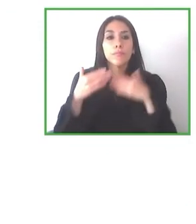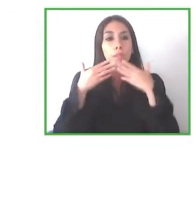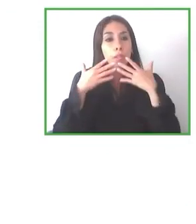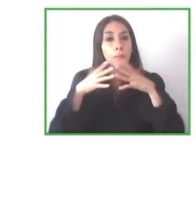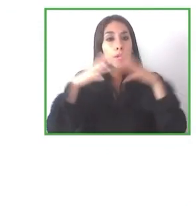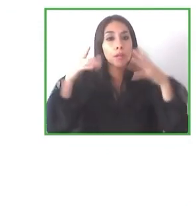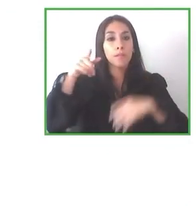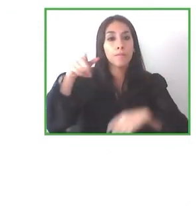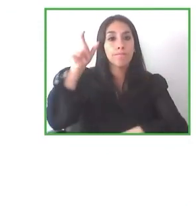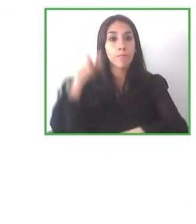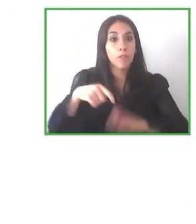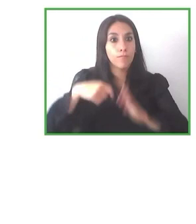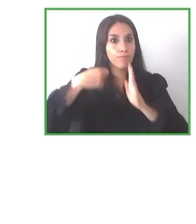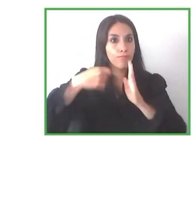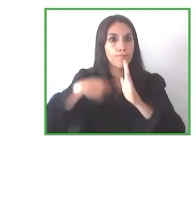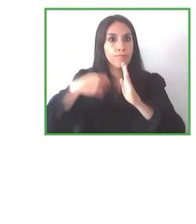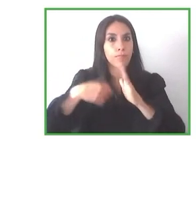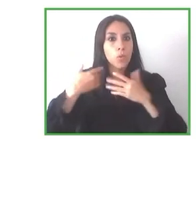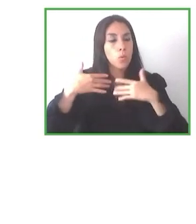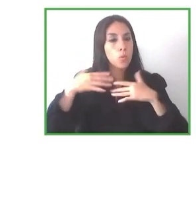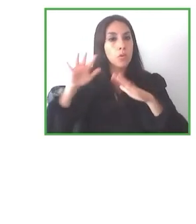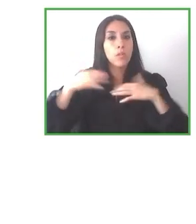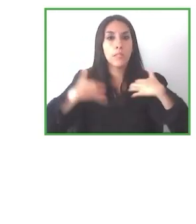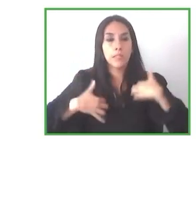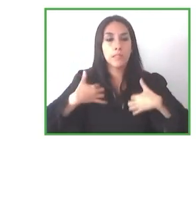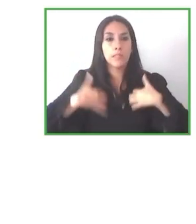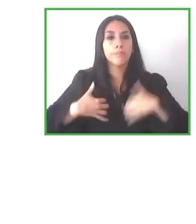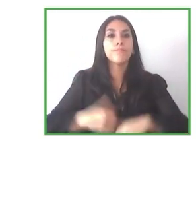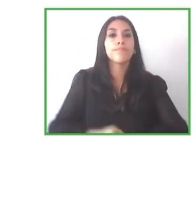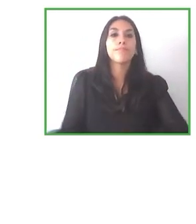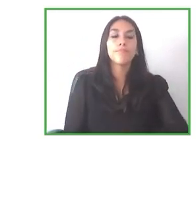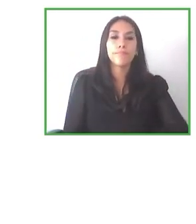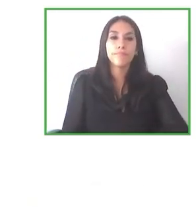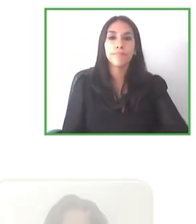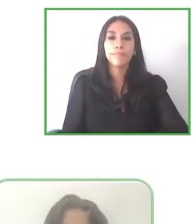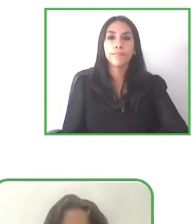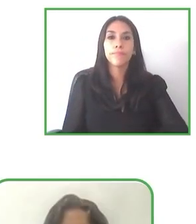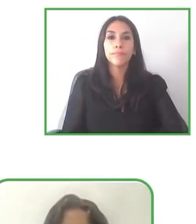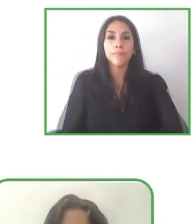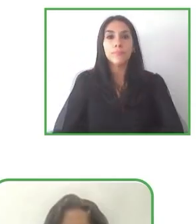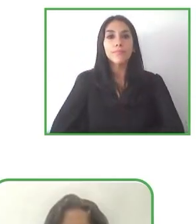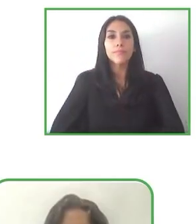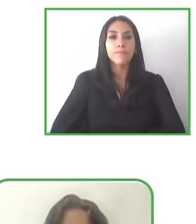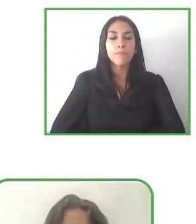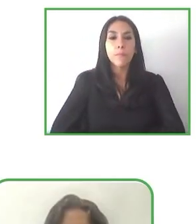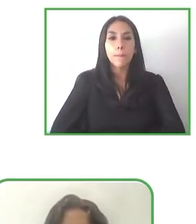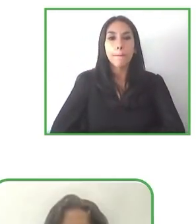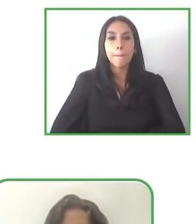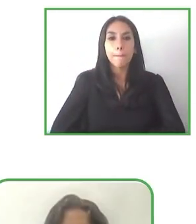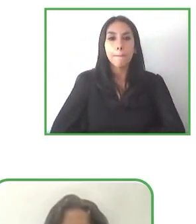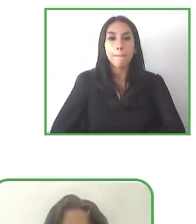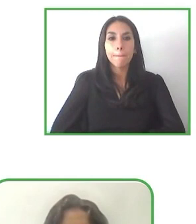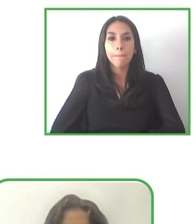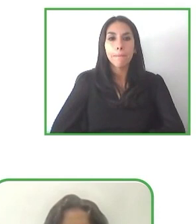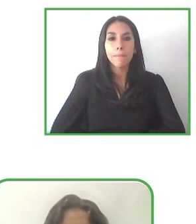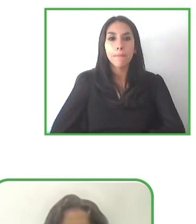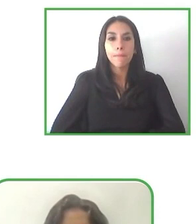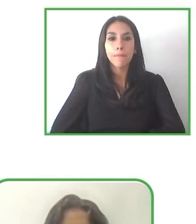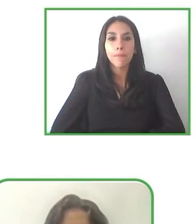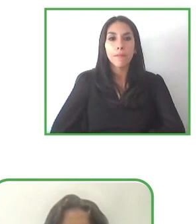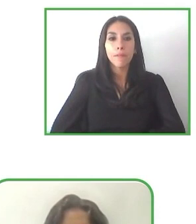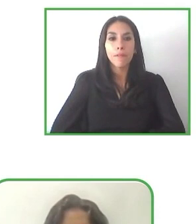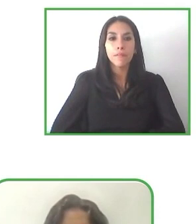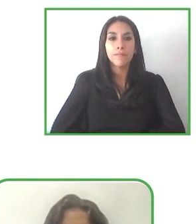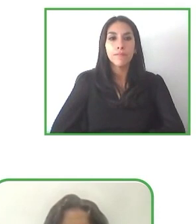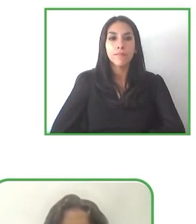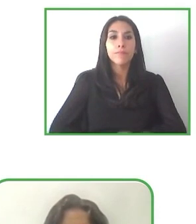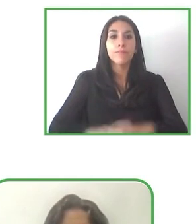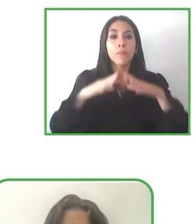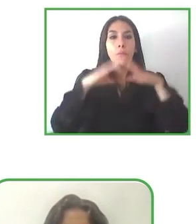Porque en este mercado parte de nuestro impacto social es hacer